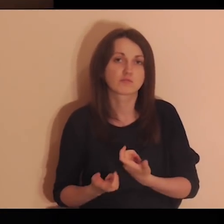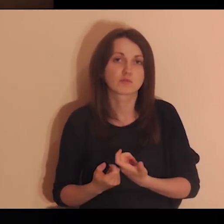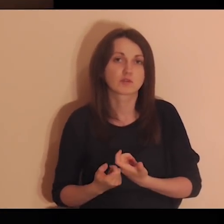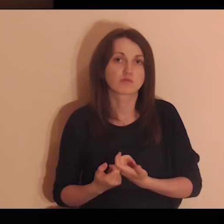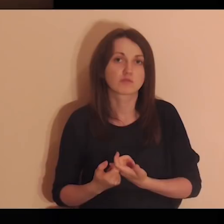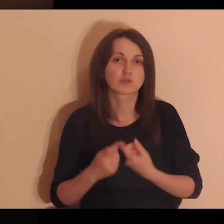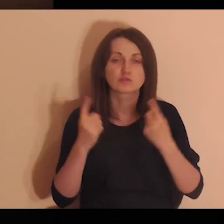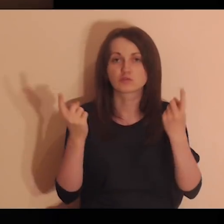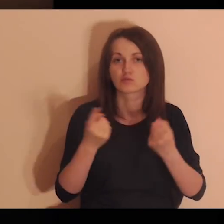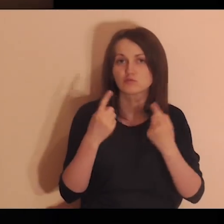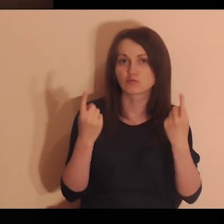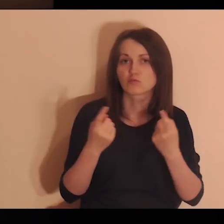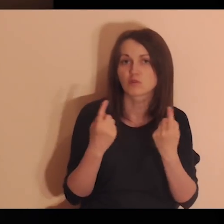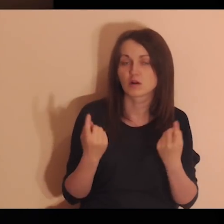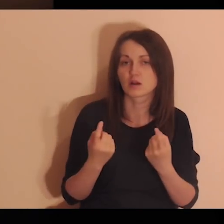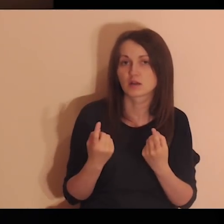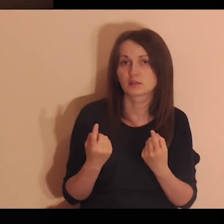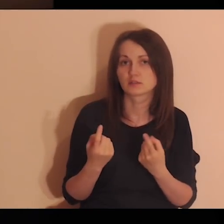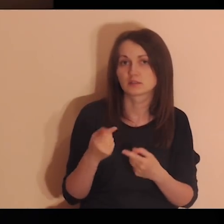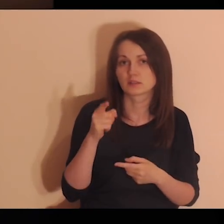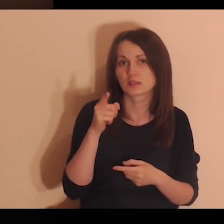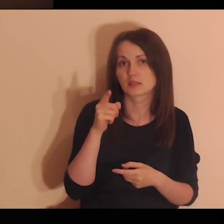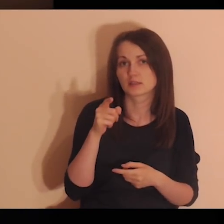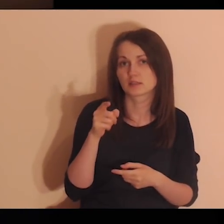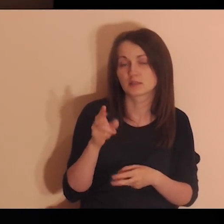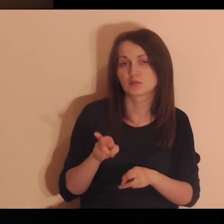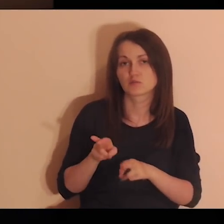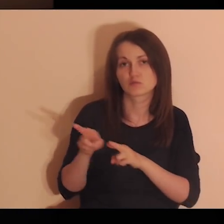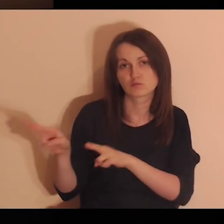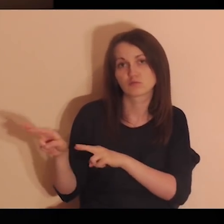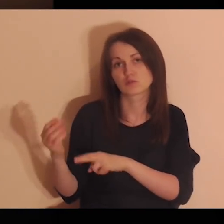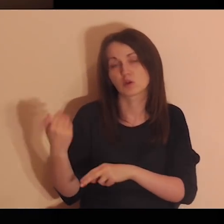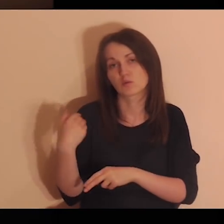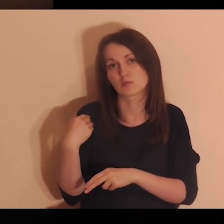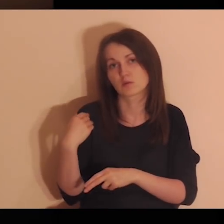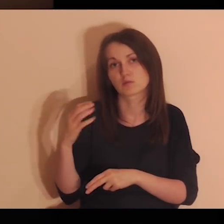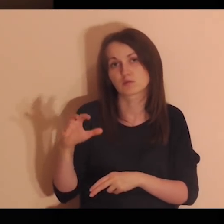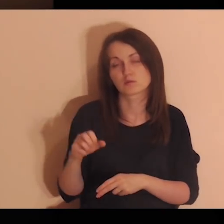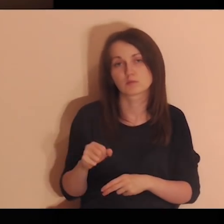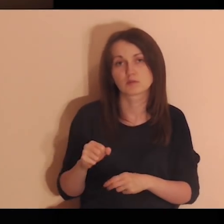o projektach, o wydarzeniach, w których brałeś udział.